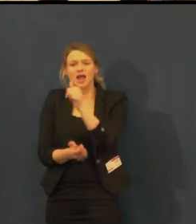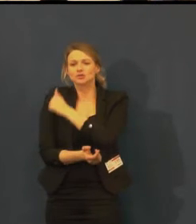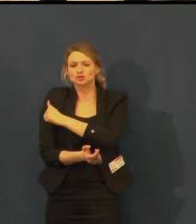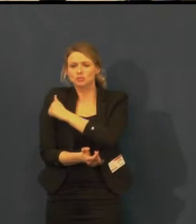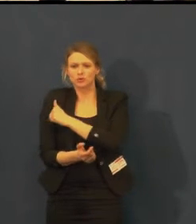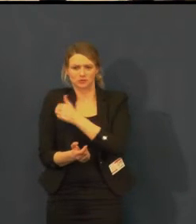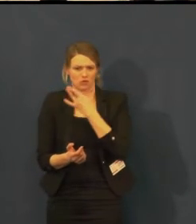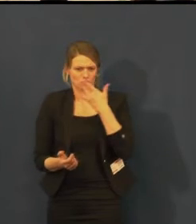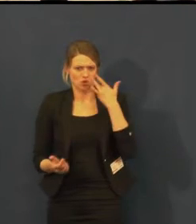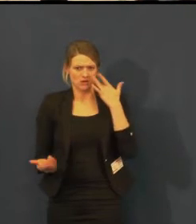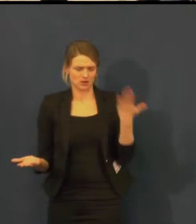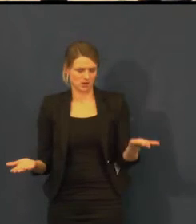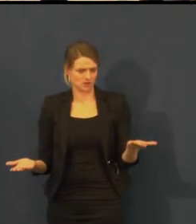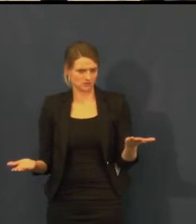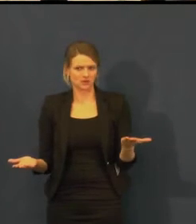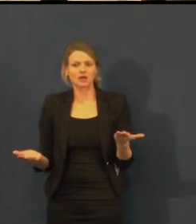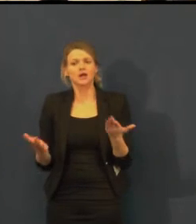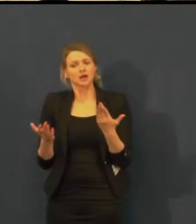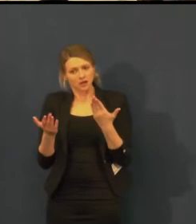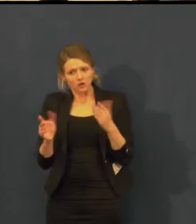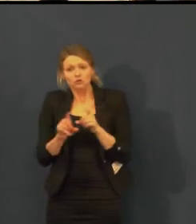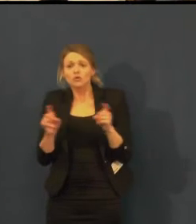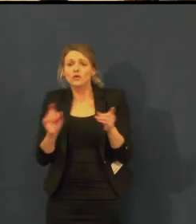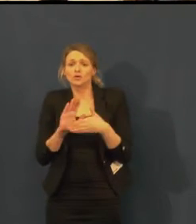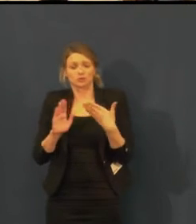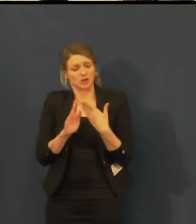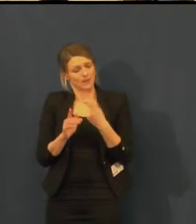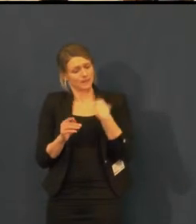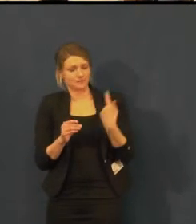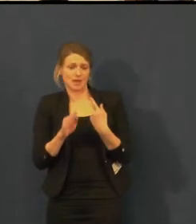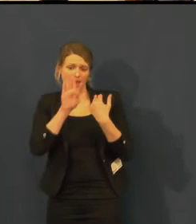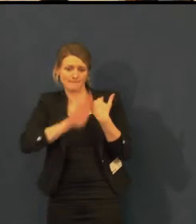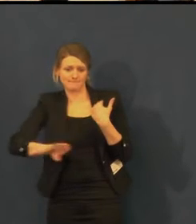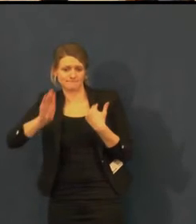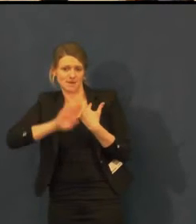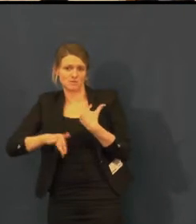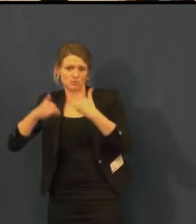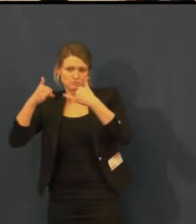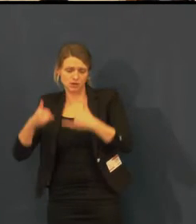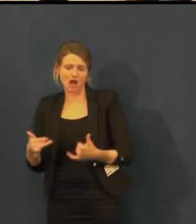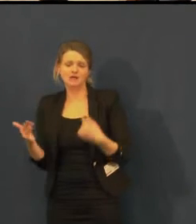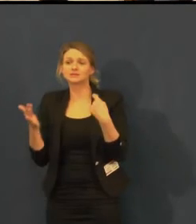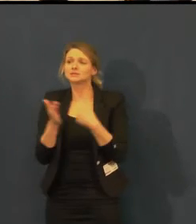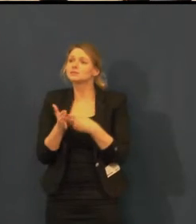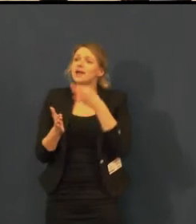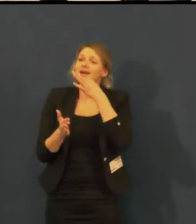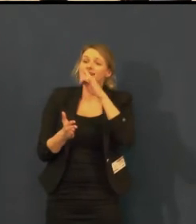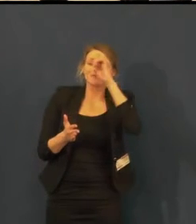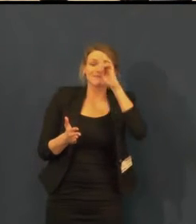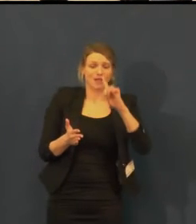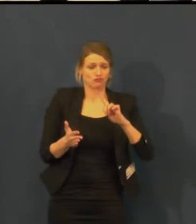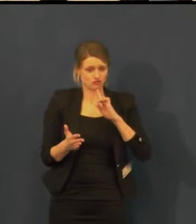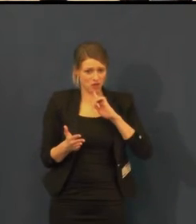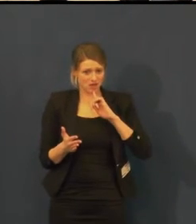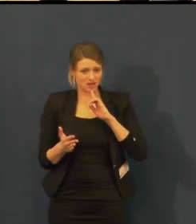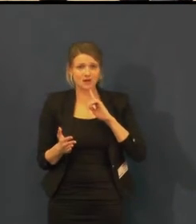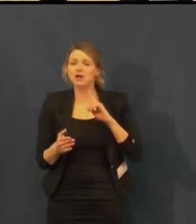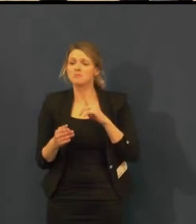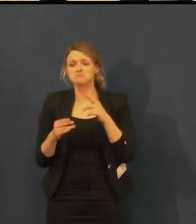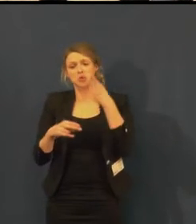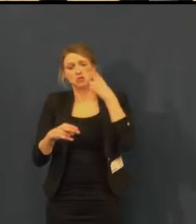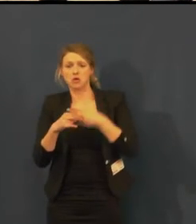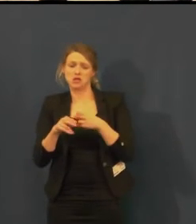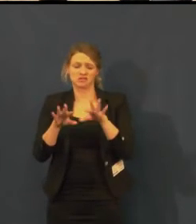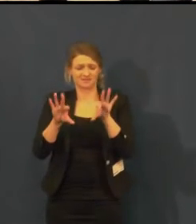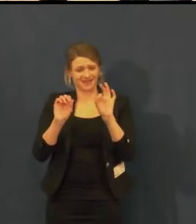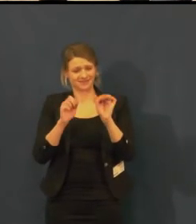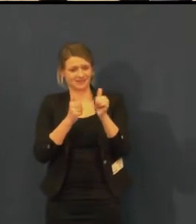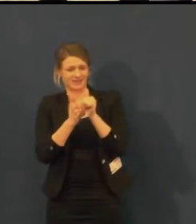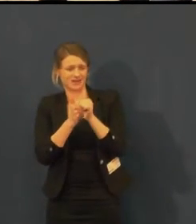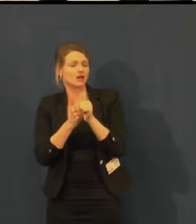My jsme mimopražští, a když jdeme večer na představení, nedostaneme se nijak domů.